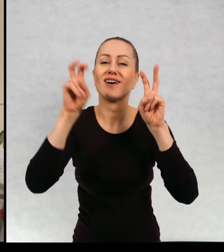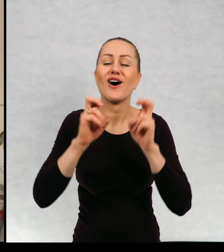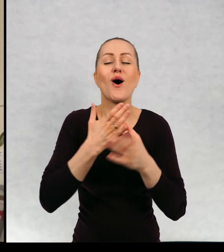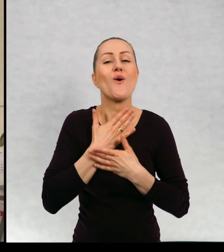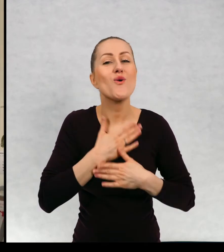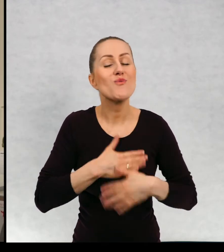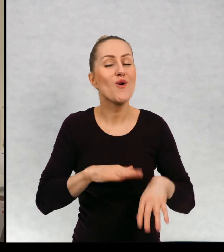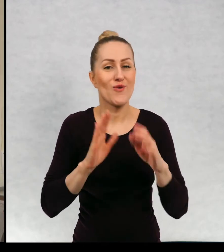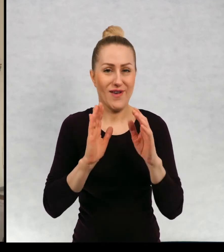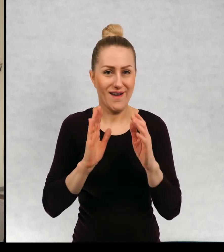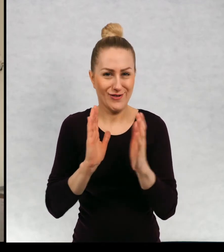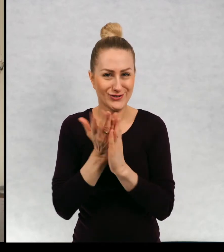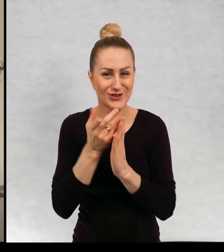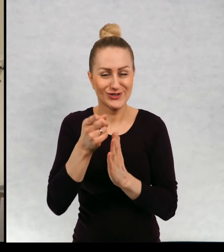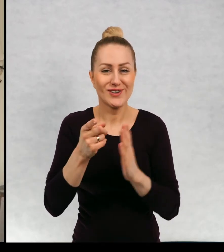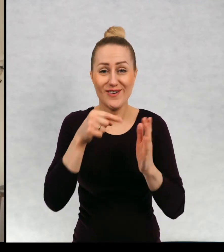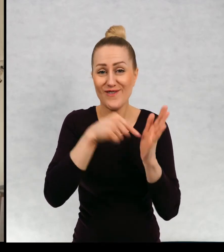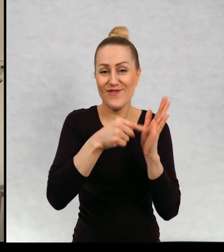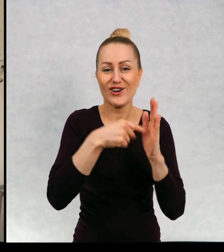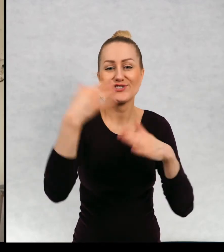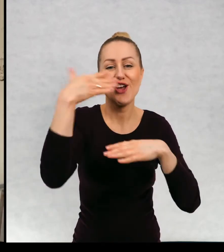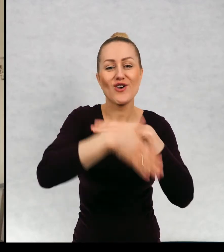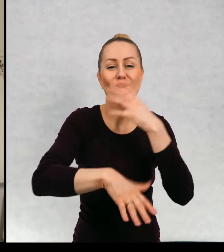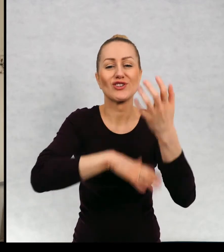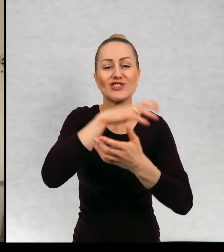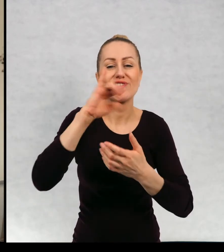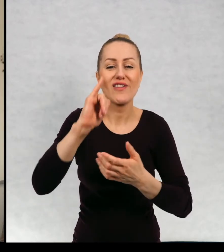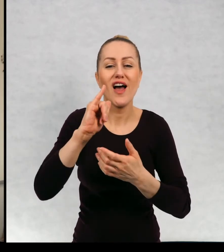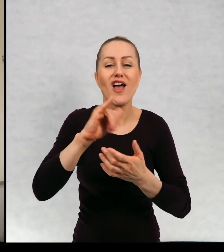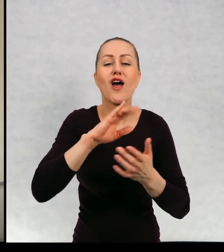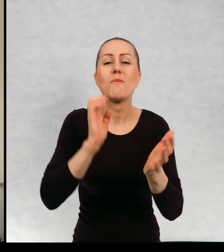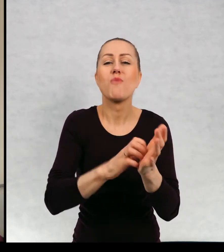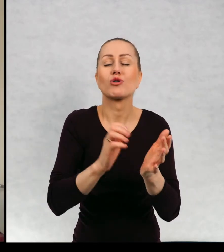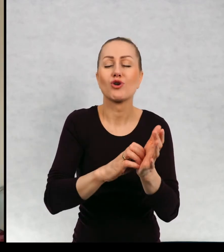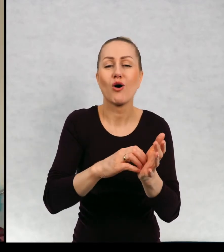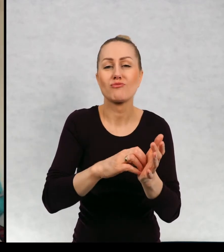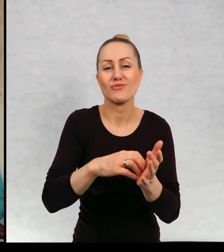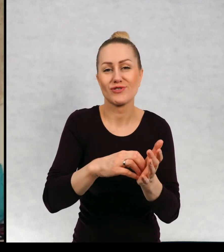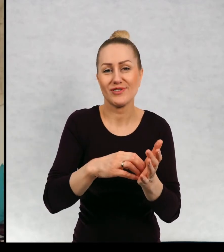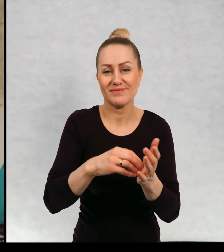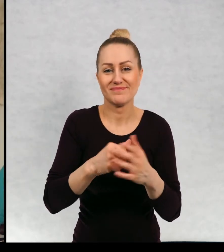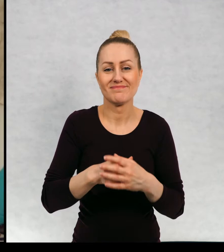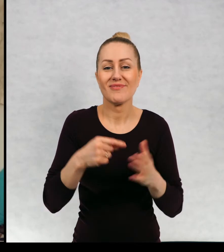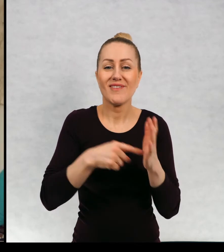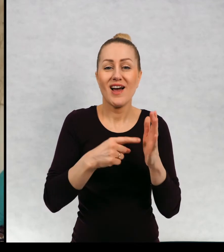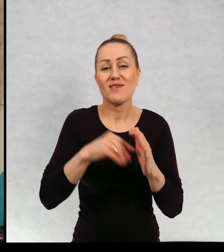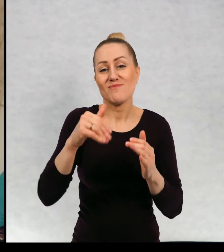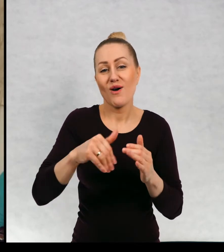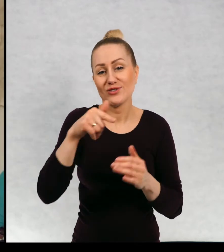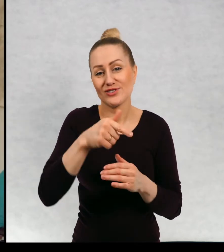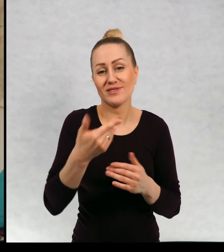"Koniec świata i poziomki" Koniec świata i poziomki... nie wiem może mamusią.